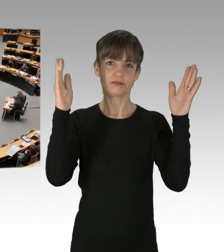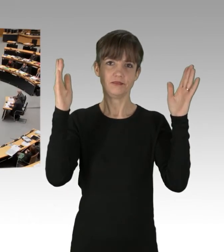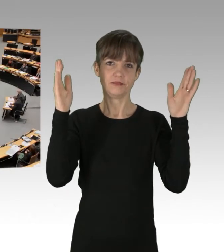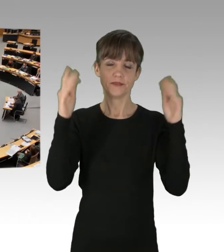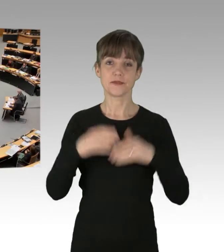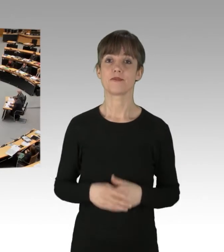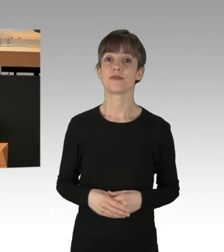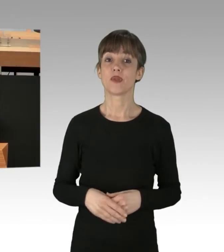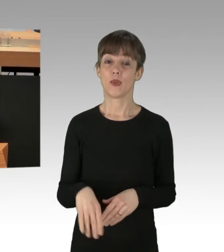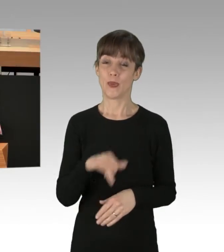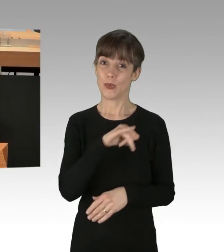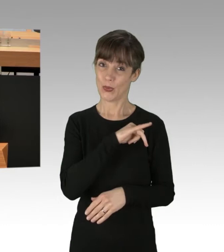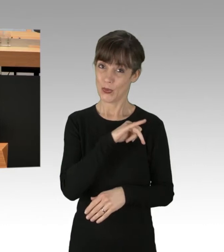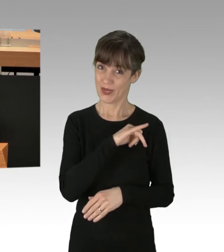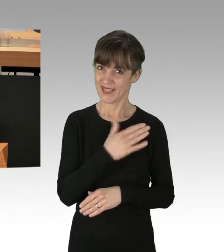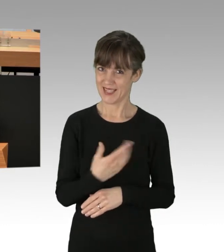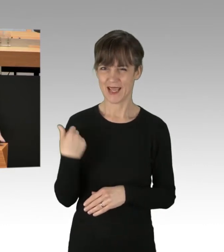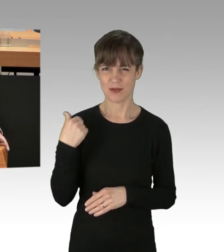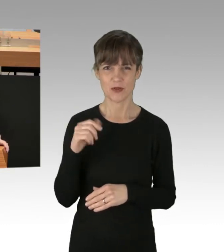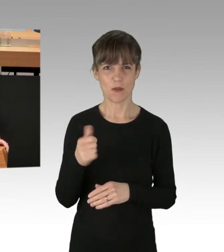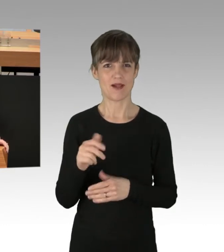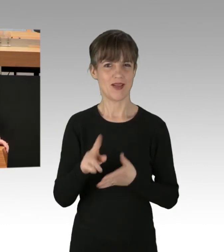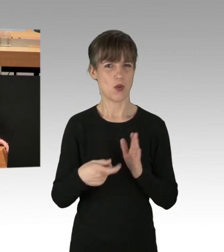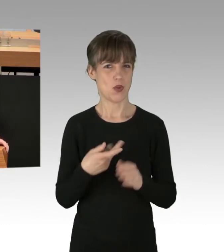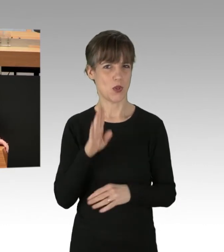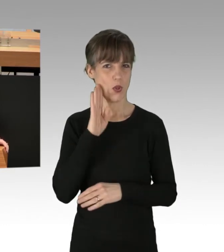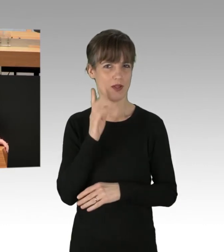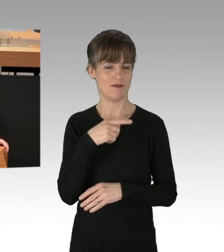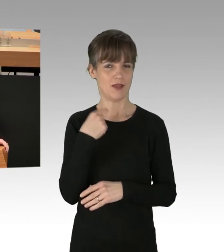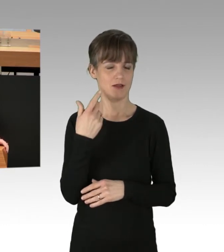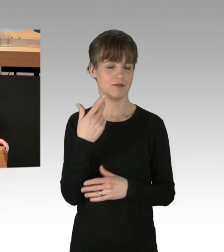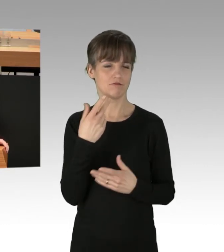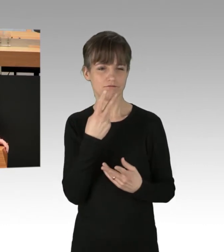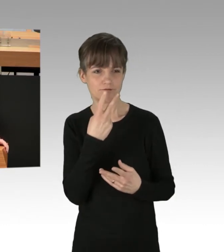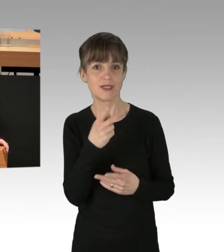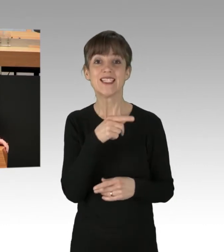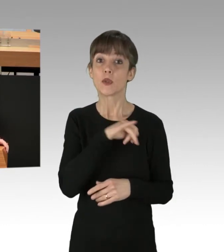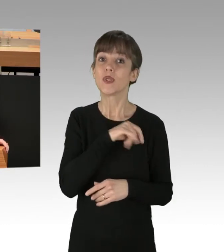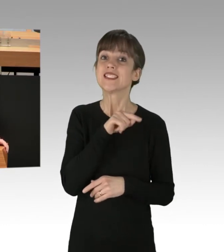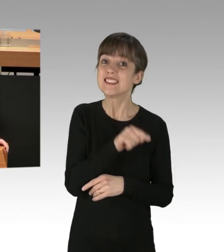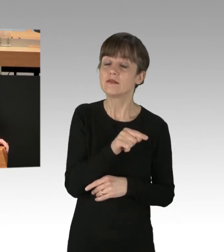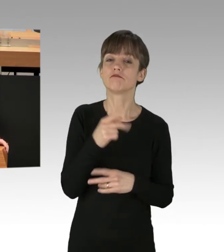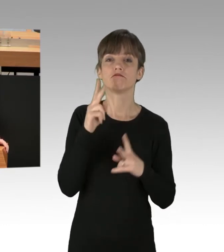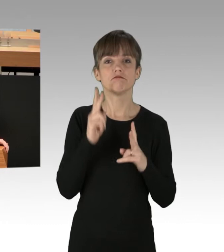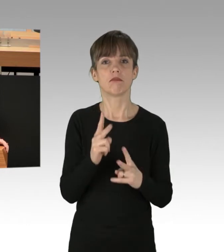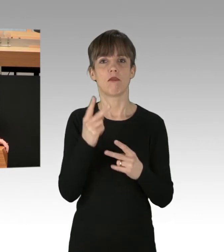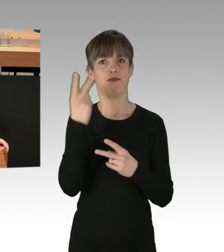Die Grünen, wir haben es eben noch mal gehört, haben auf allen Ebenen Verständnis für das Verhalten der Gefährder.